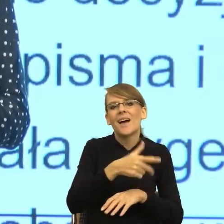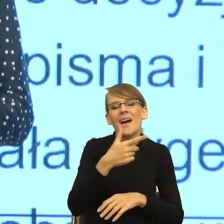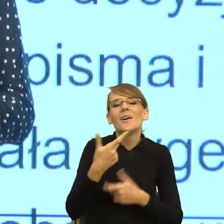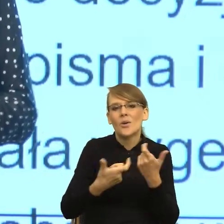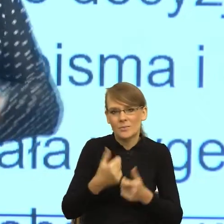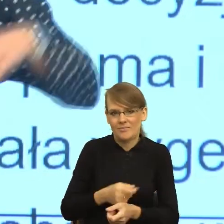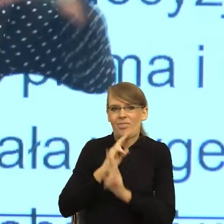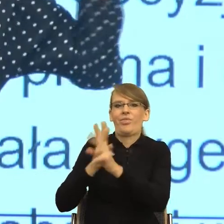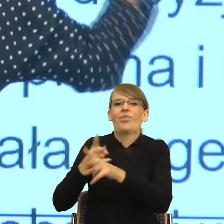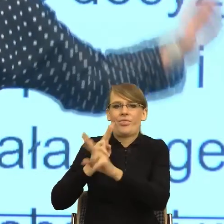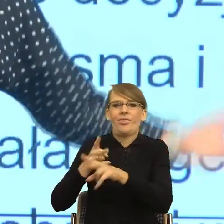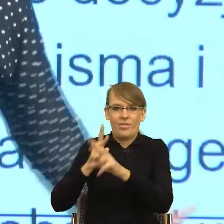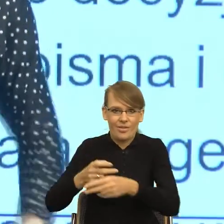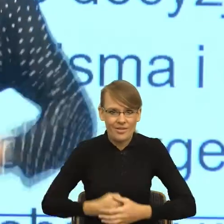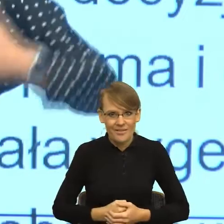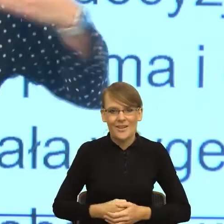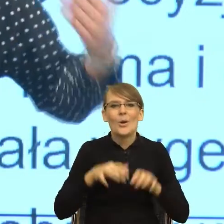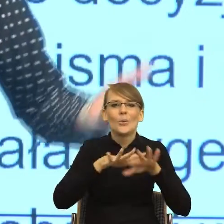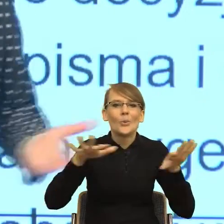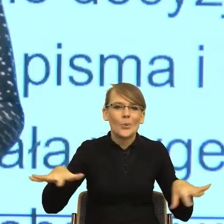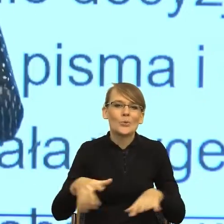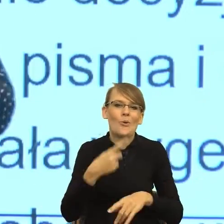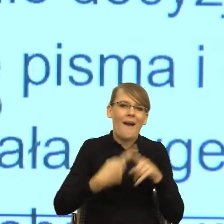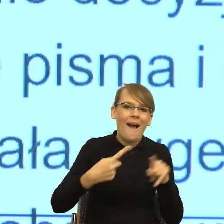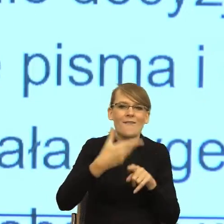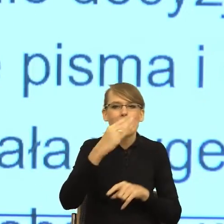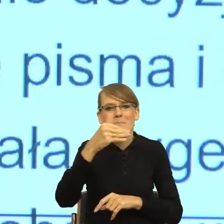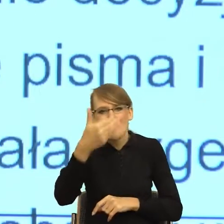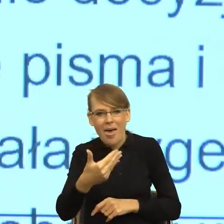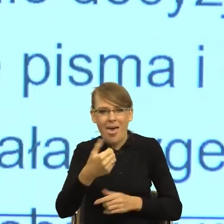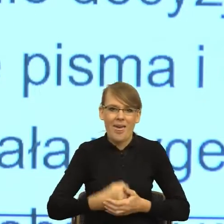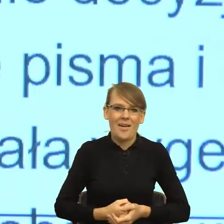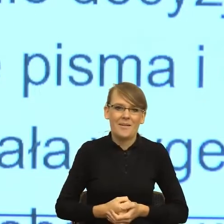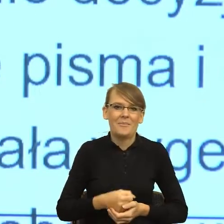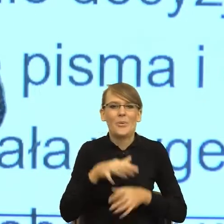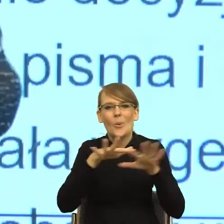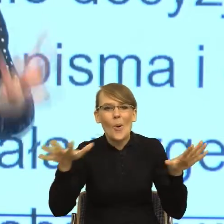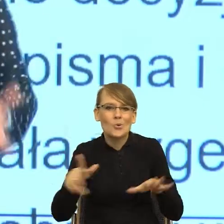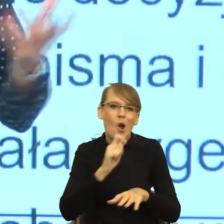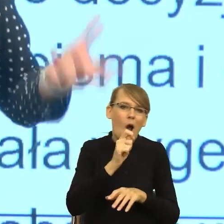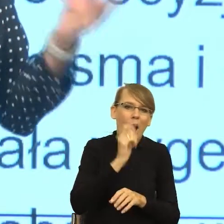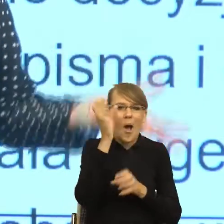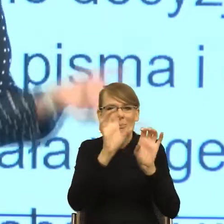Powstała niezliczona liczba memów, powstała niezliczona liczba komentarzy. Jak to zamiast zajmować się ważnymi